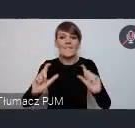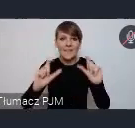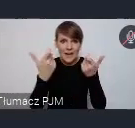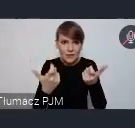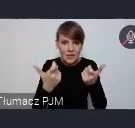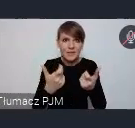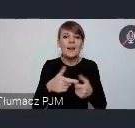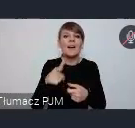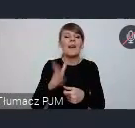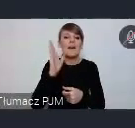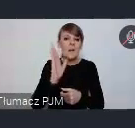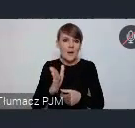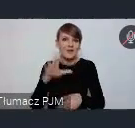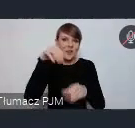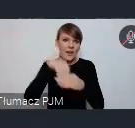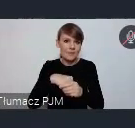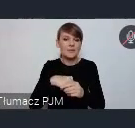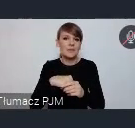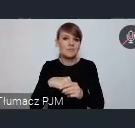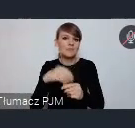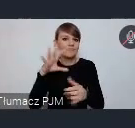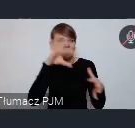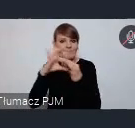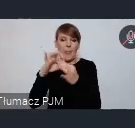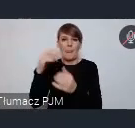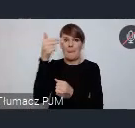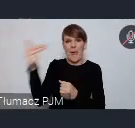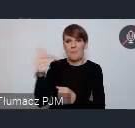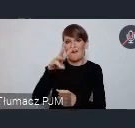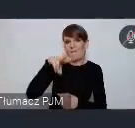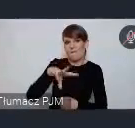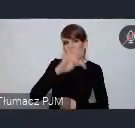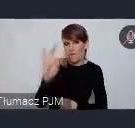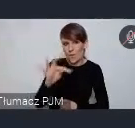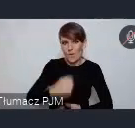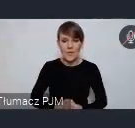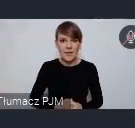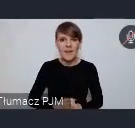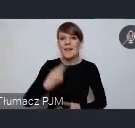charakter merytoryczny i będę związane z tematyką WUF-u. Chcemy o tych problemach